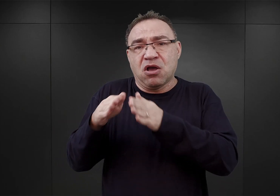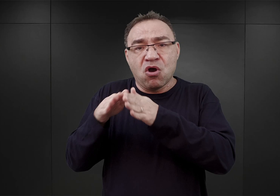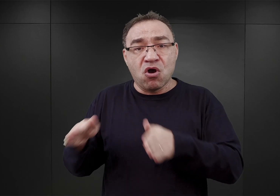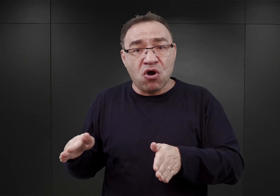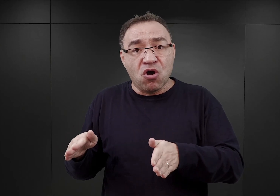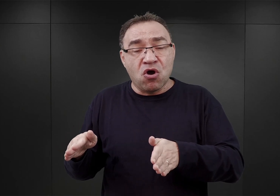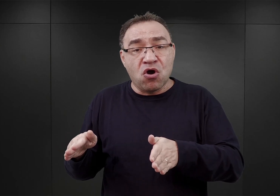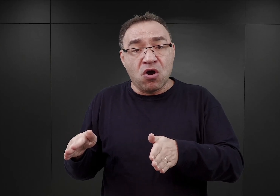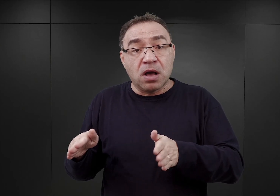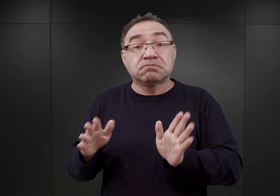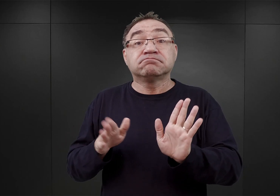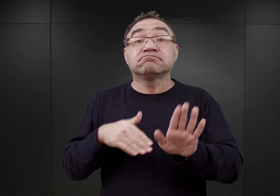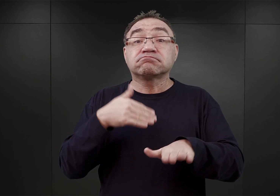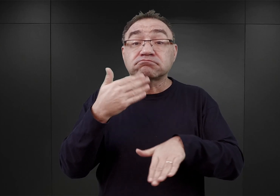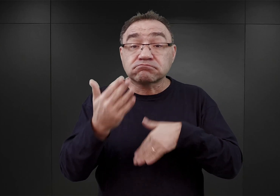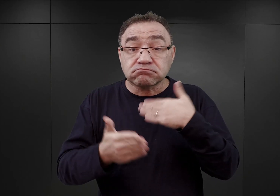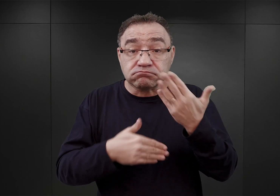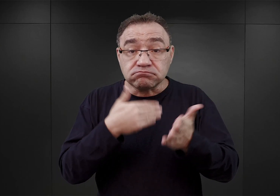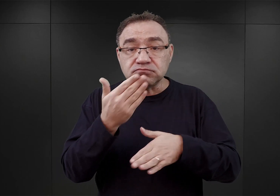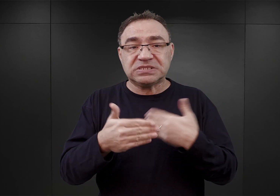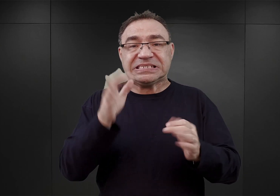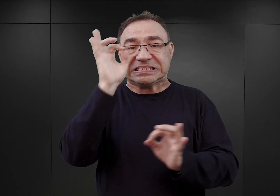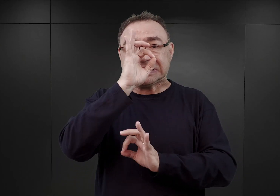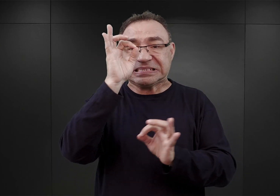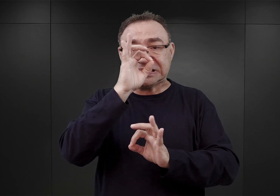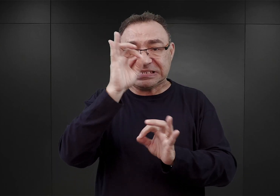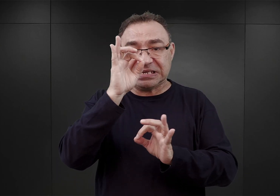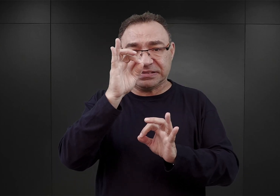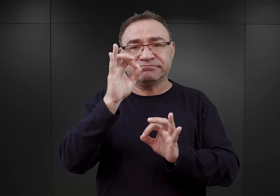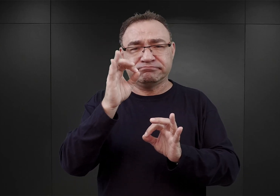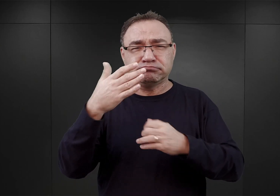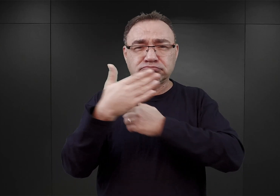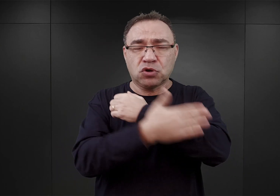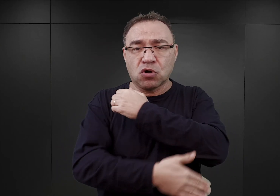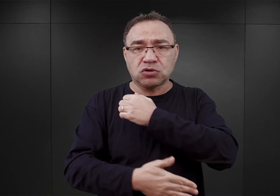Dopiero w końcu stycznia wśród wyższych oficerów SS